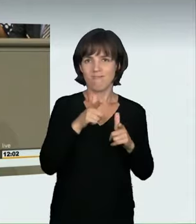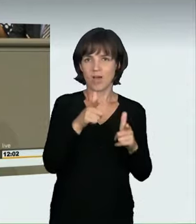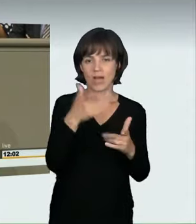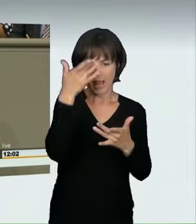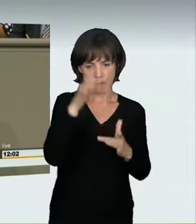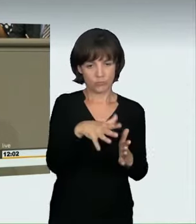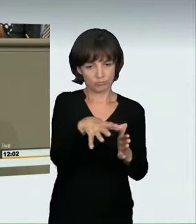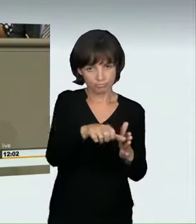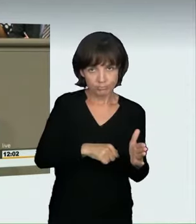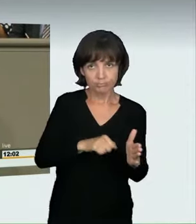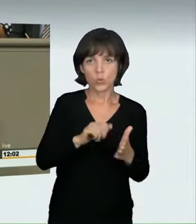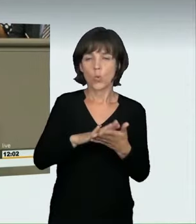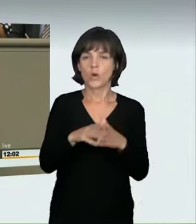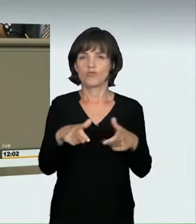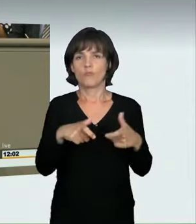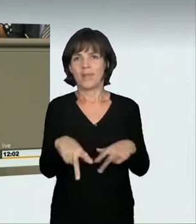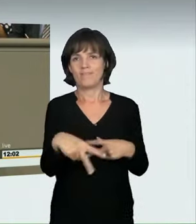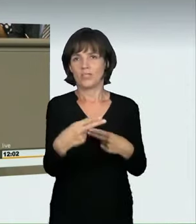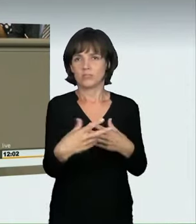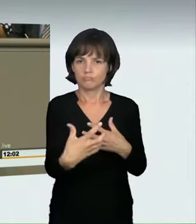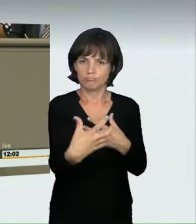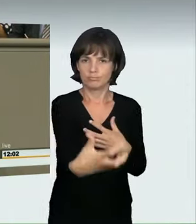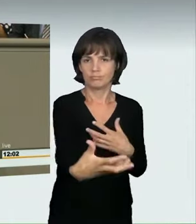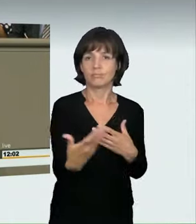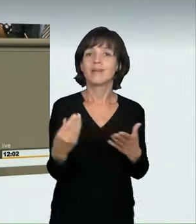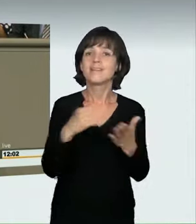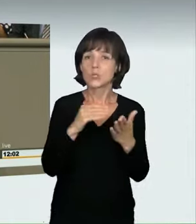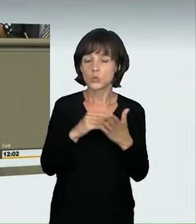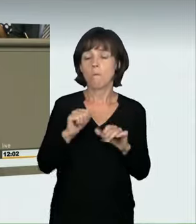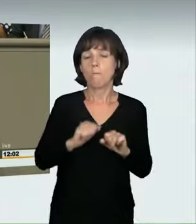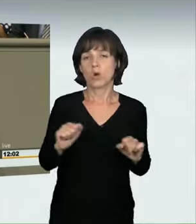Zudem ermöglichen wir endlich die Einziehung der Kraftfahrzeuge,